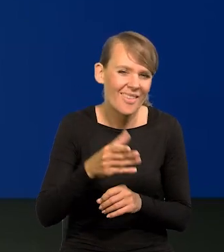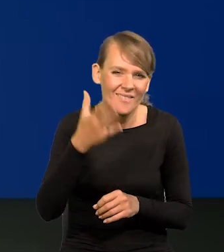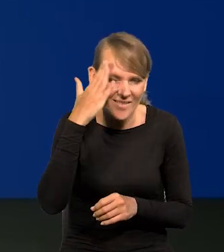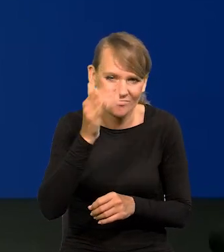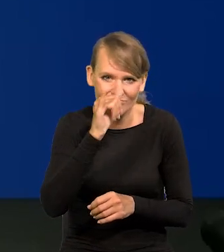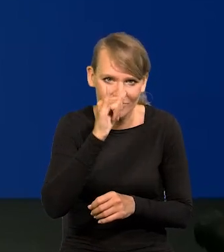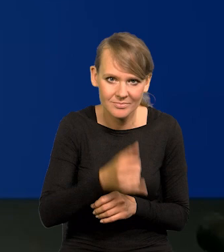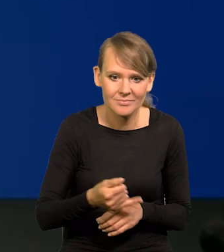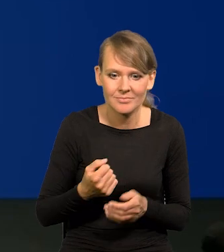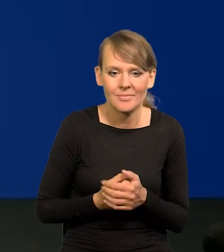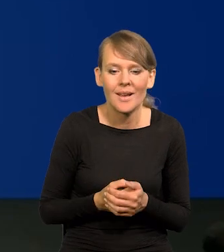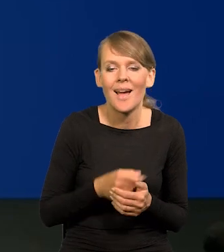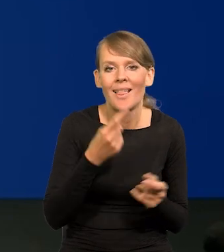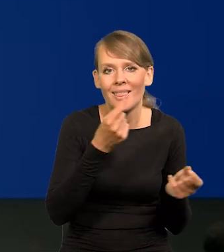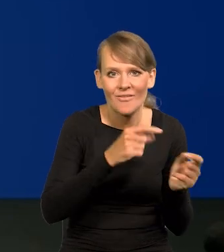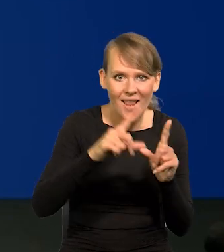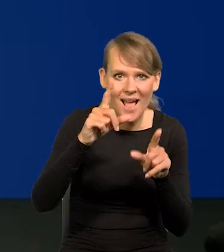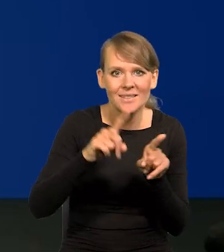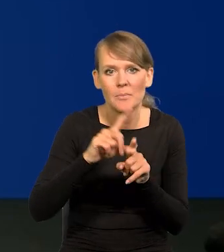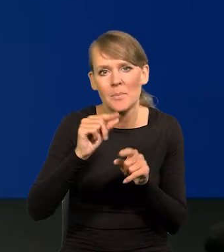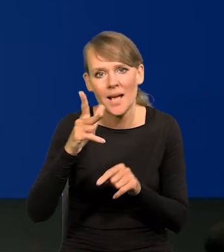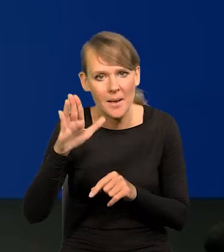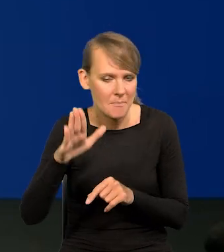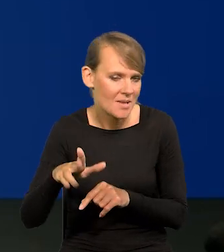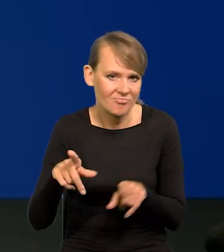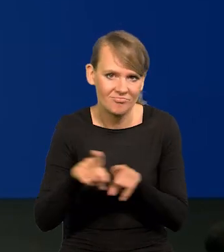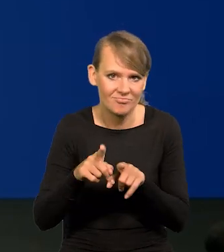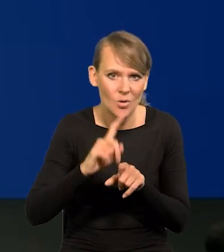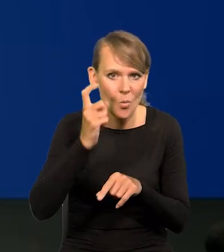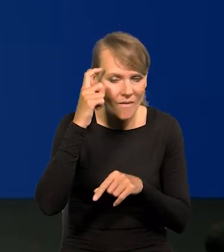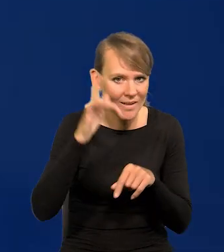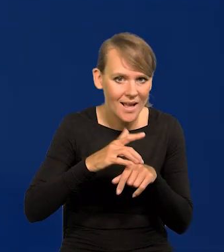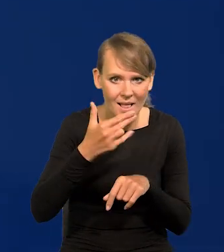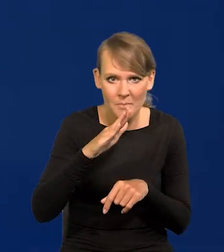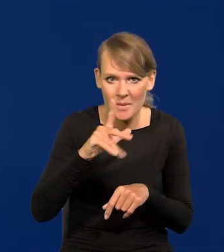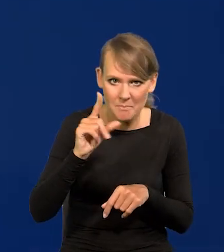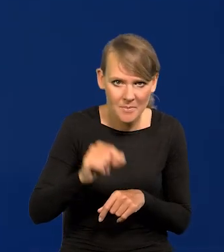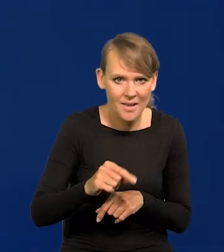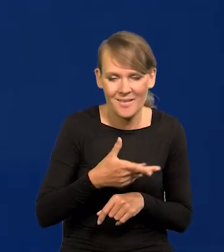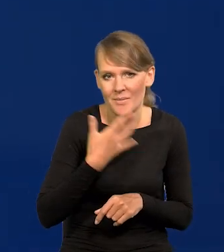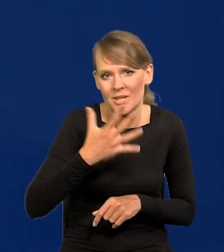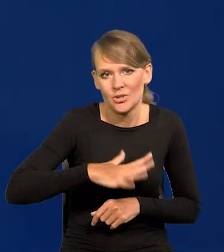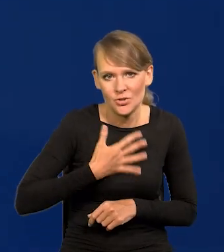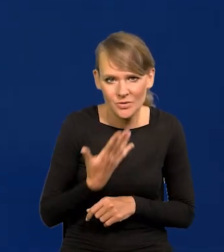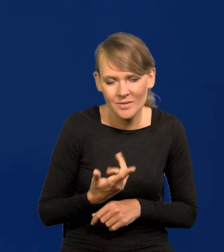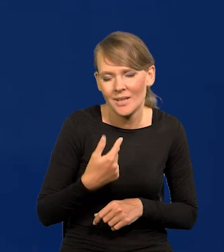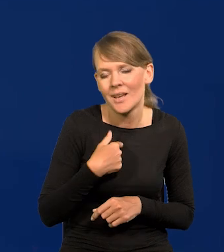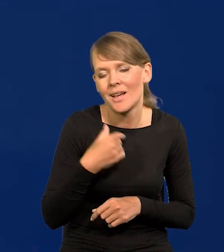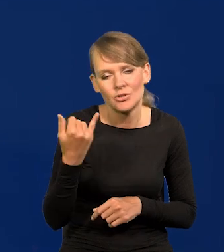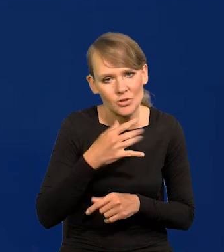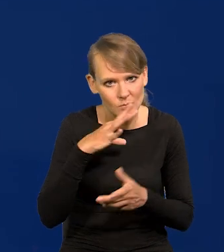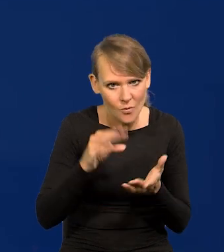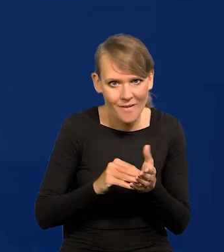Tak jest z inflacją i tak jest z PKB, główne wskaźniki NBP, nie ma się co dziwić, bo mamy powtarzam, najwięcej pieniędzy,